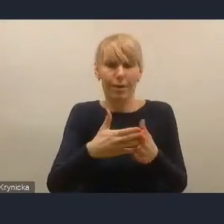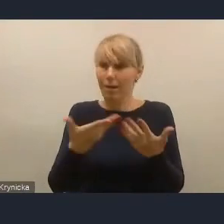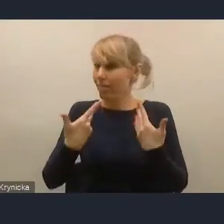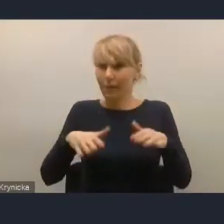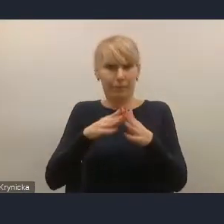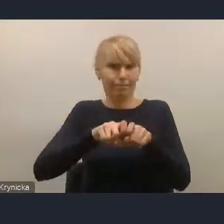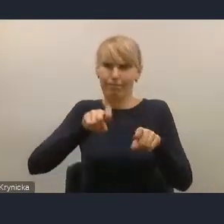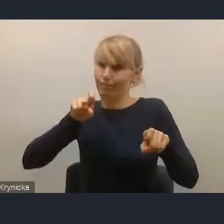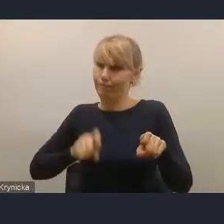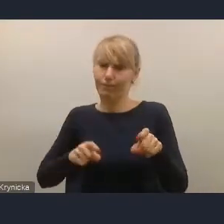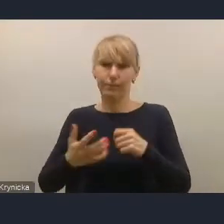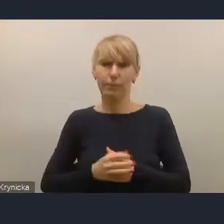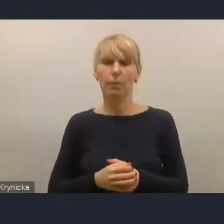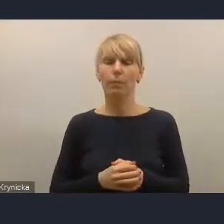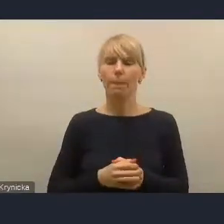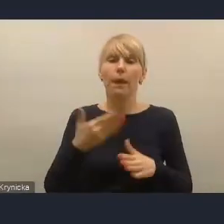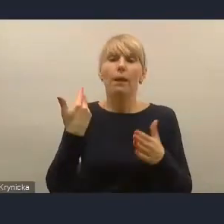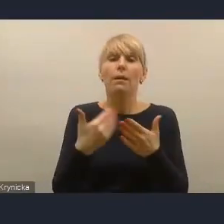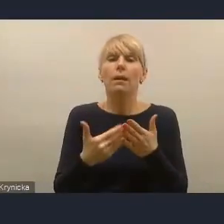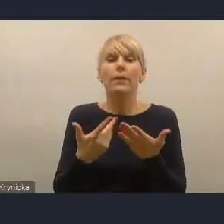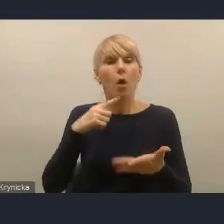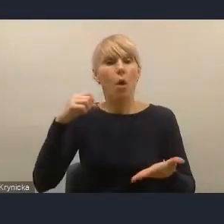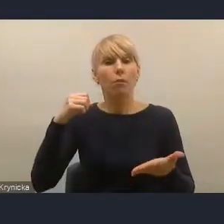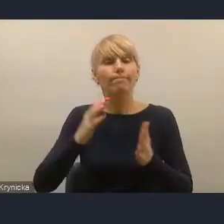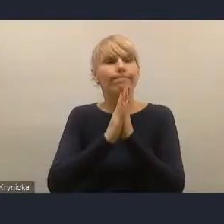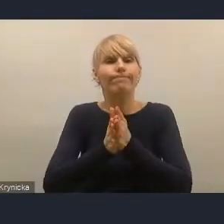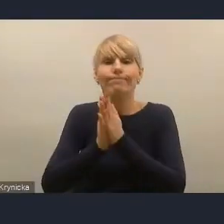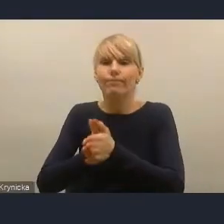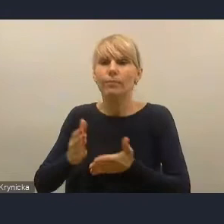Postulujemy od dłuższego czasu konieczność likwidacji "wuzetek".